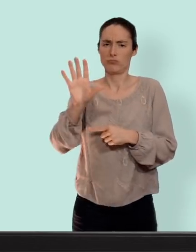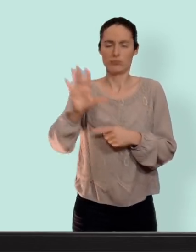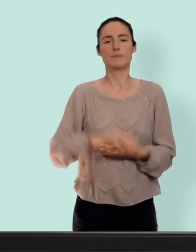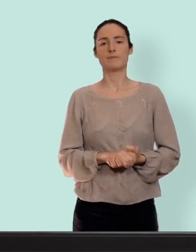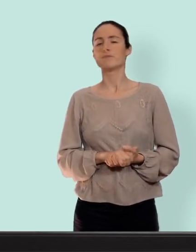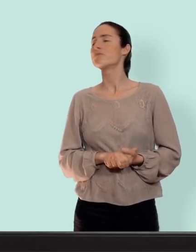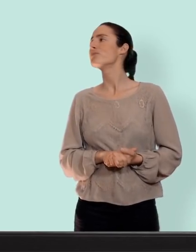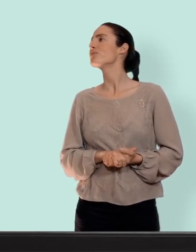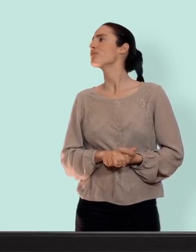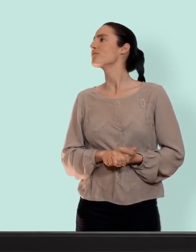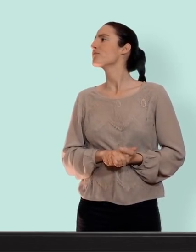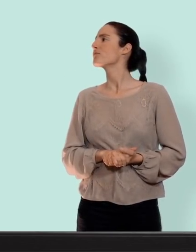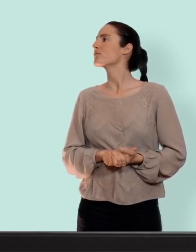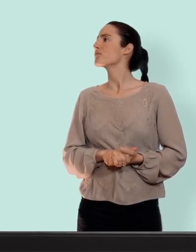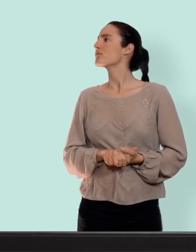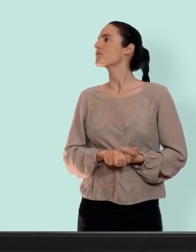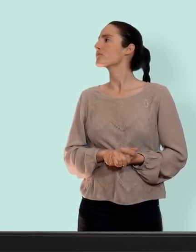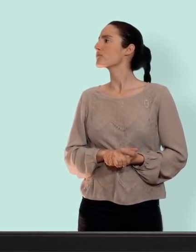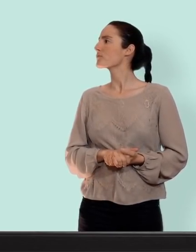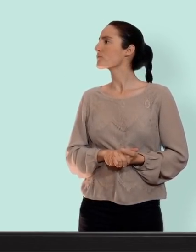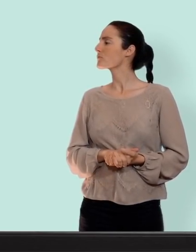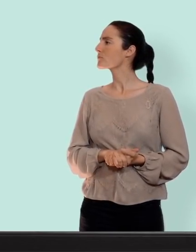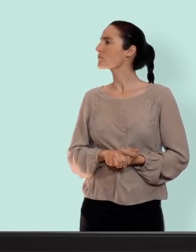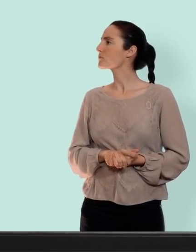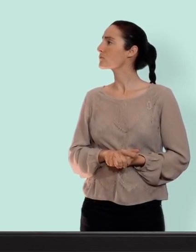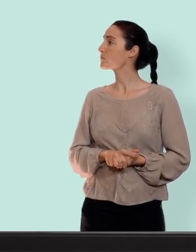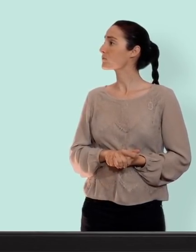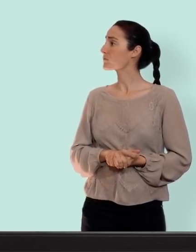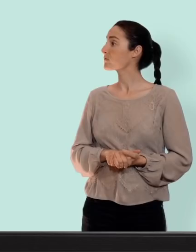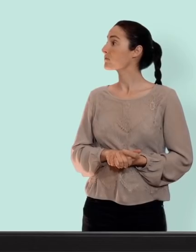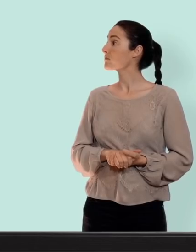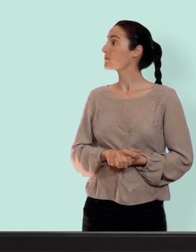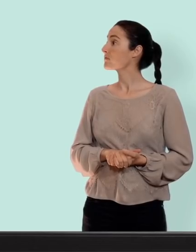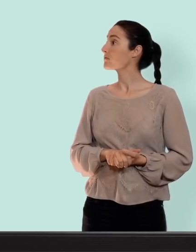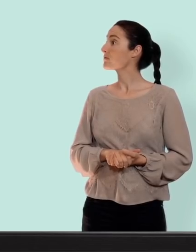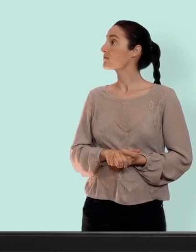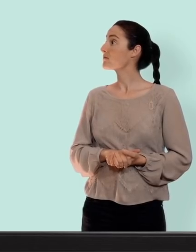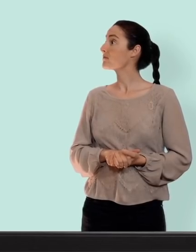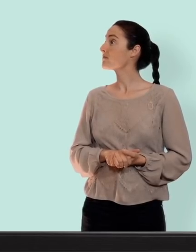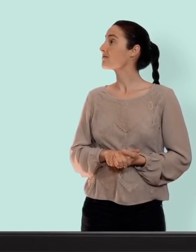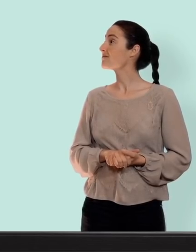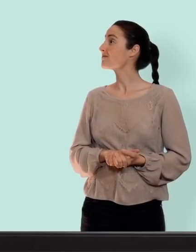oui parce que sinon vous allez peut-être vous endormir et puis d'ailleurs moi je me casse parce